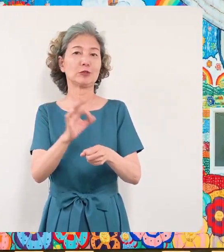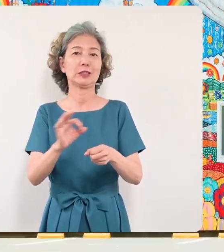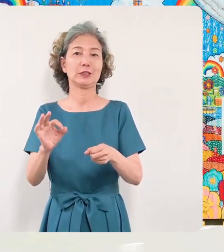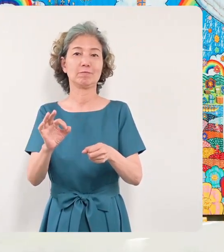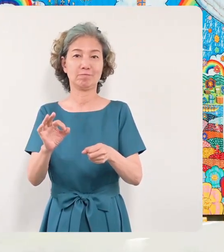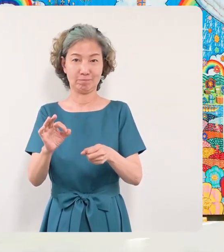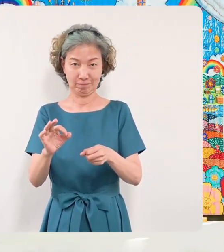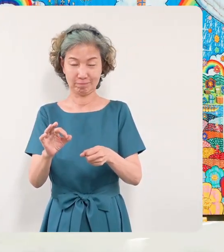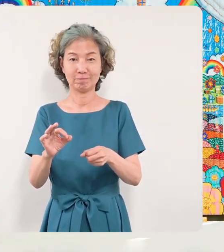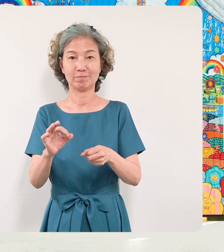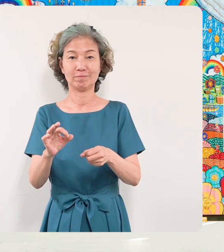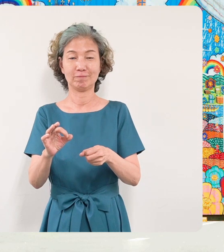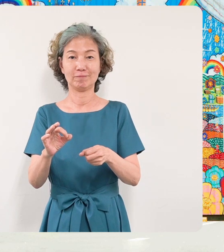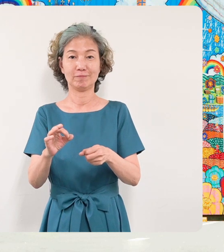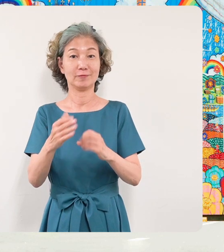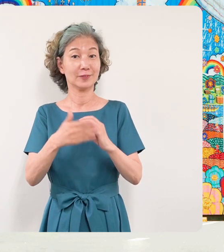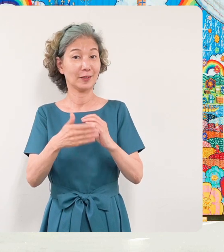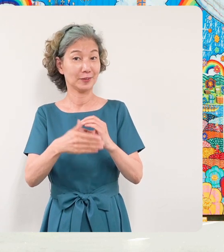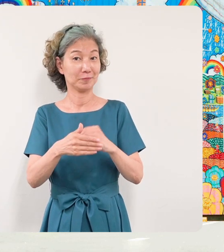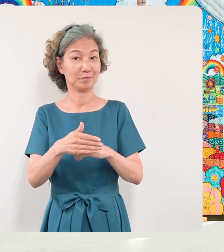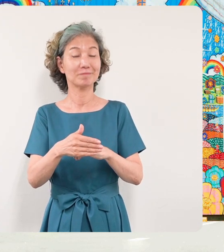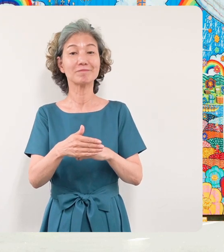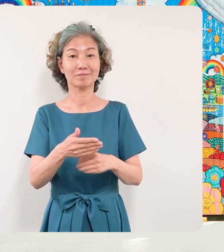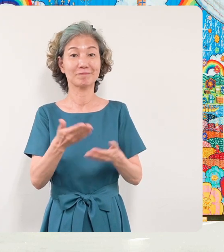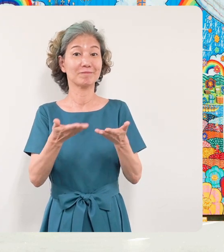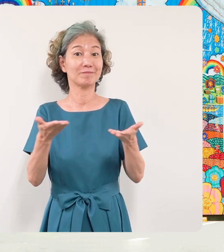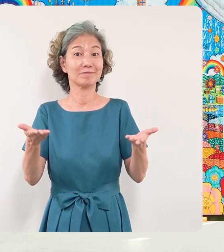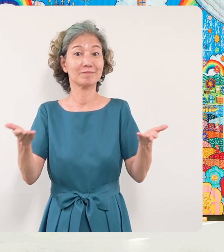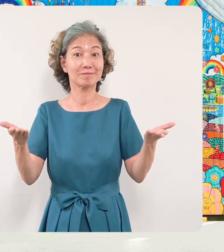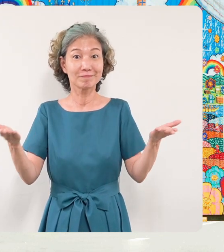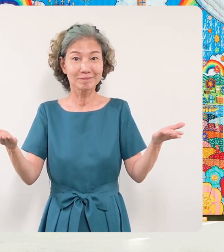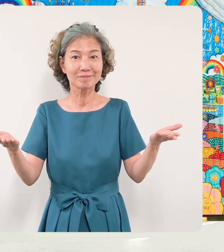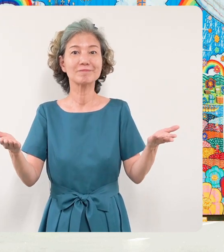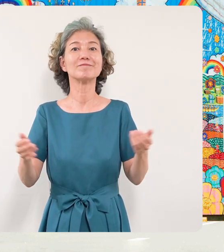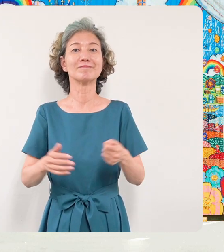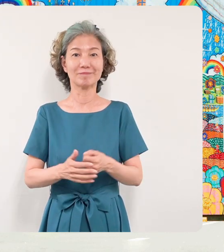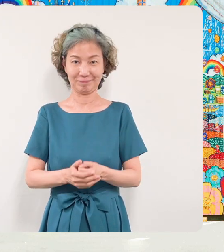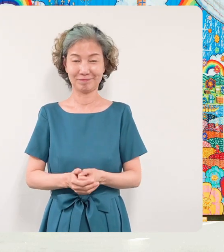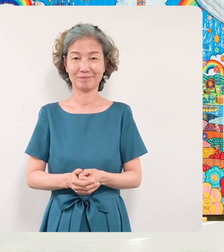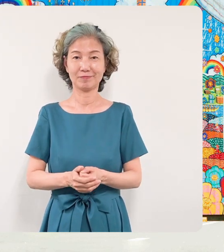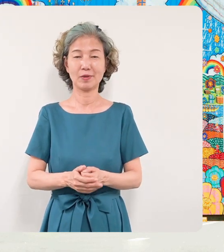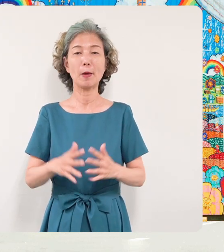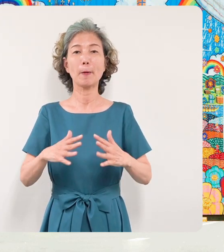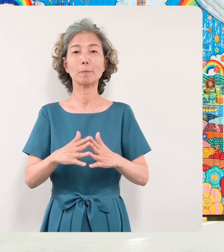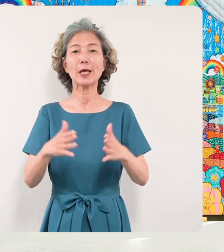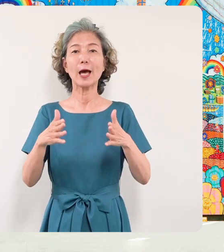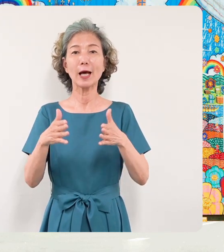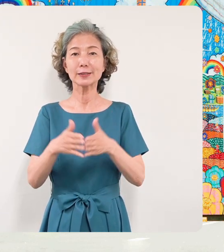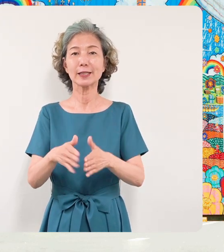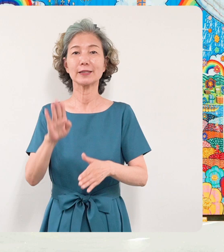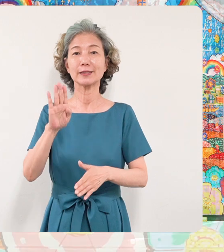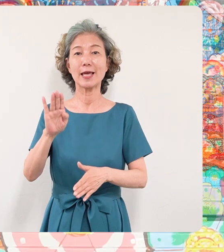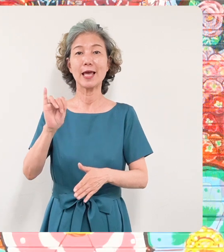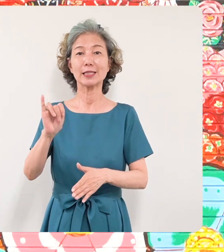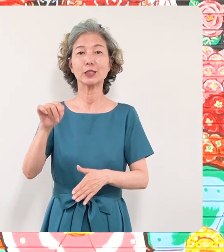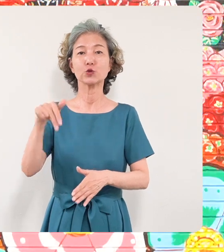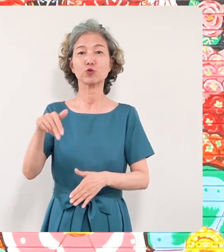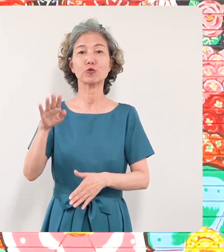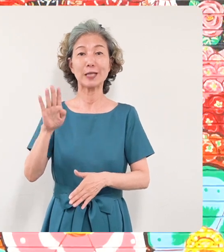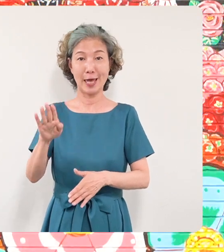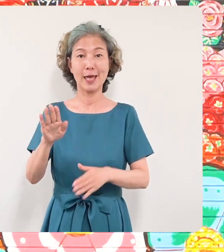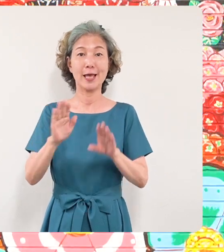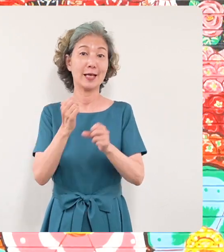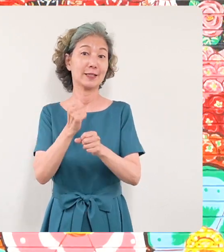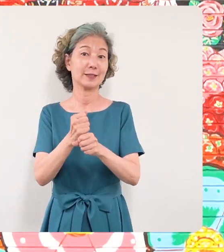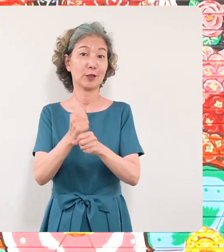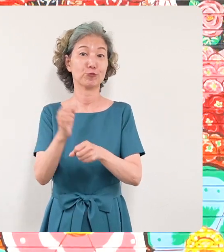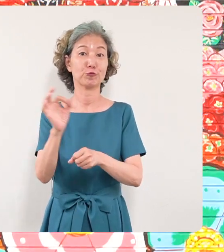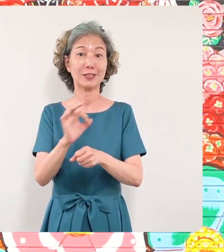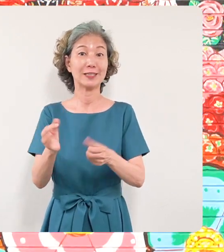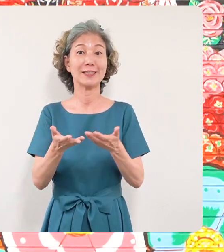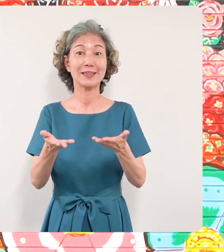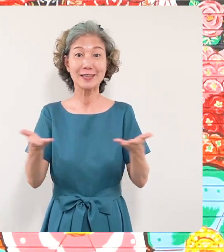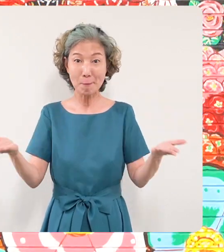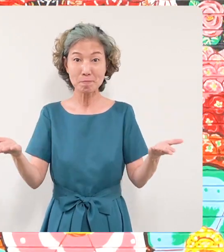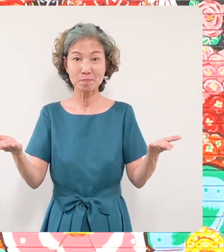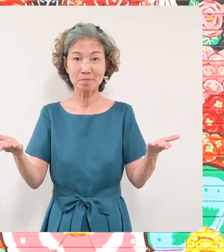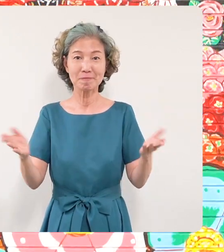する平和の壁画とミヤザキケン スケ作品展を開催させていただく